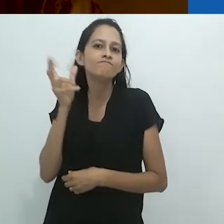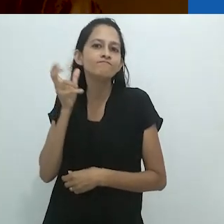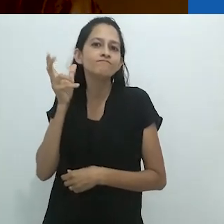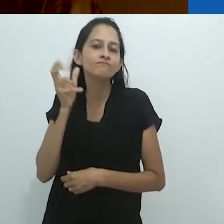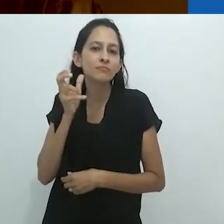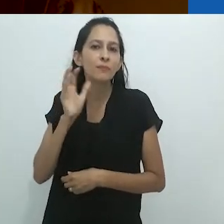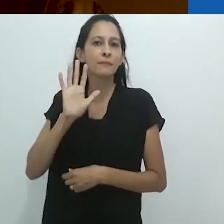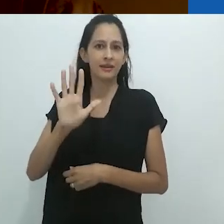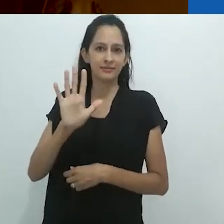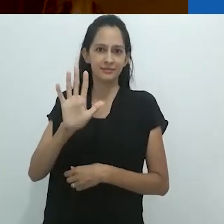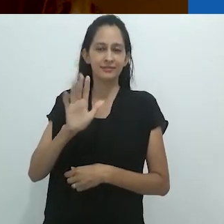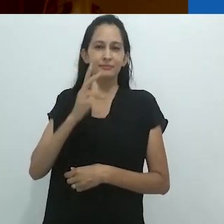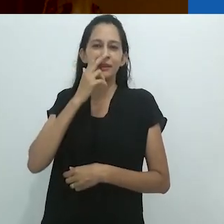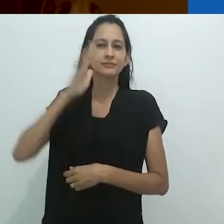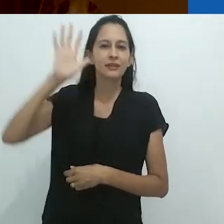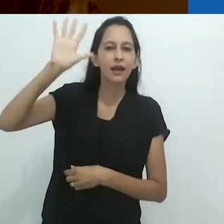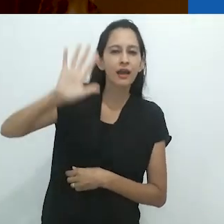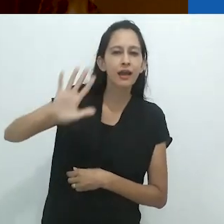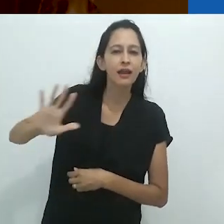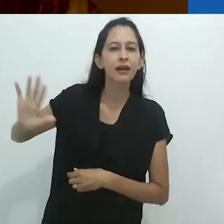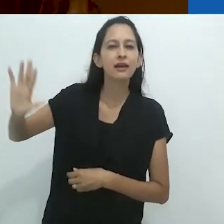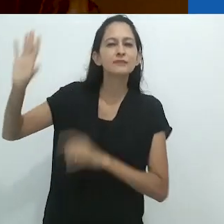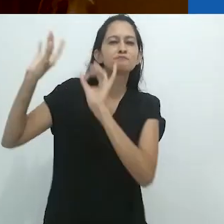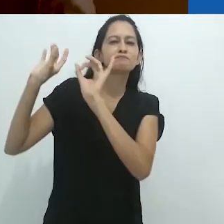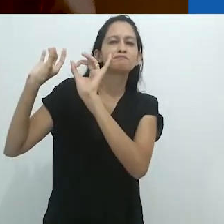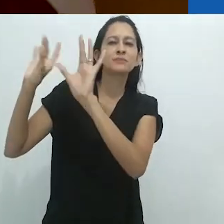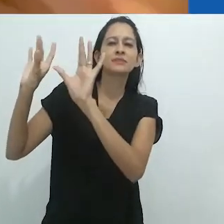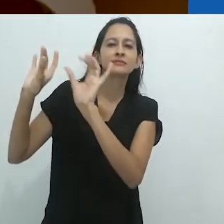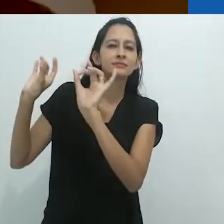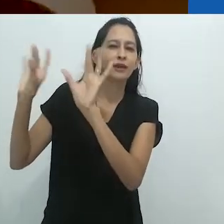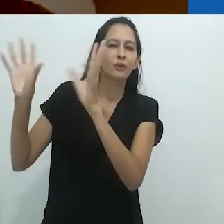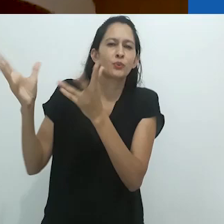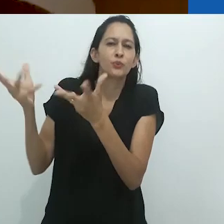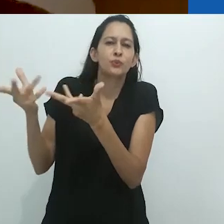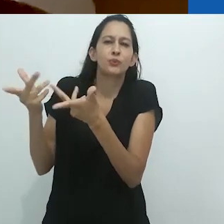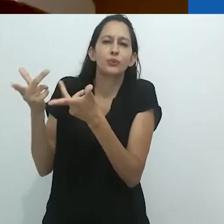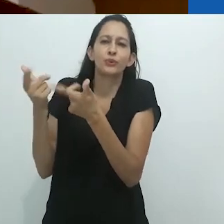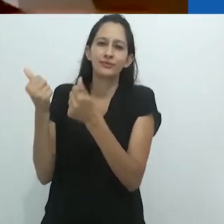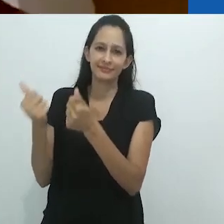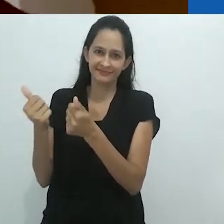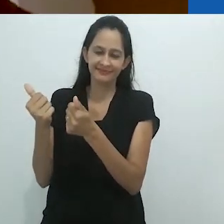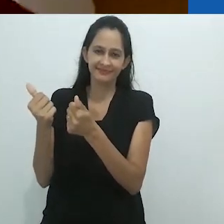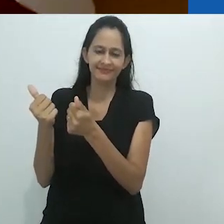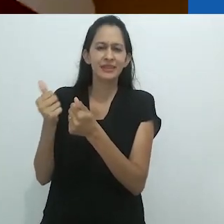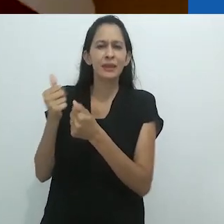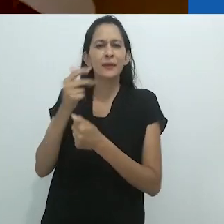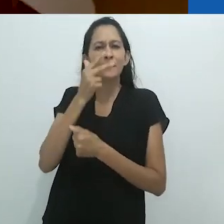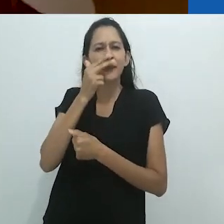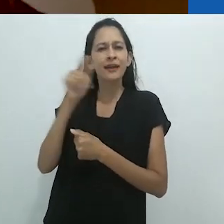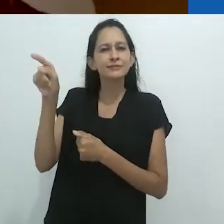o fato de que ele abria um espaço encantado, não tanto biológico quanto aventureiro.